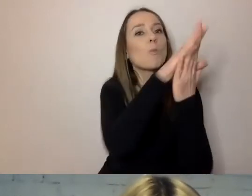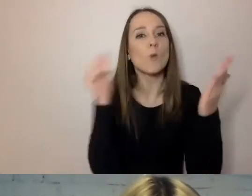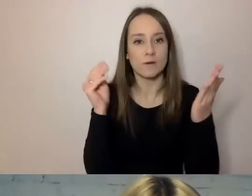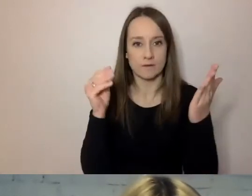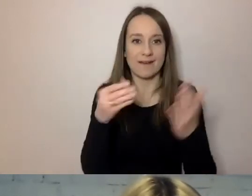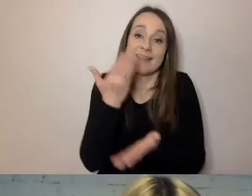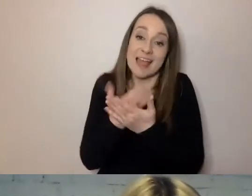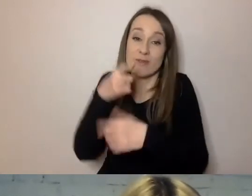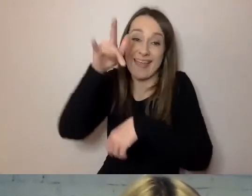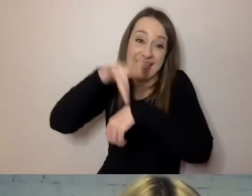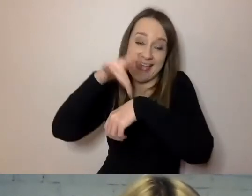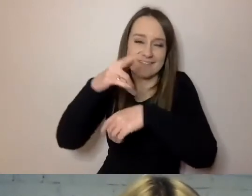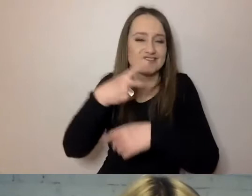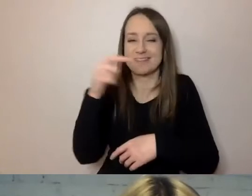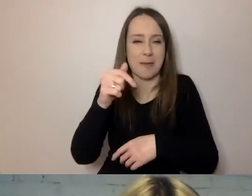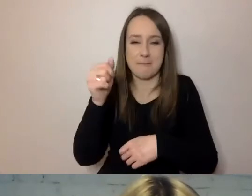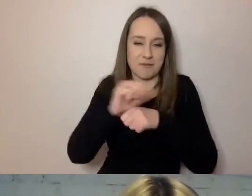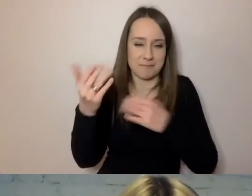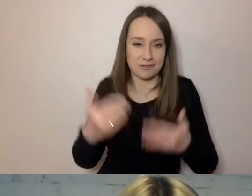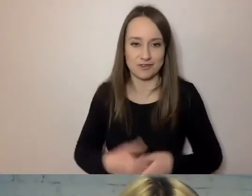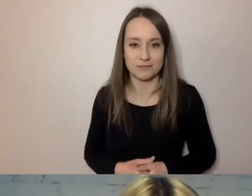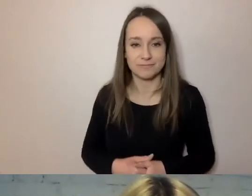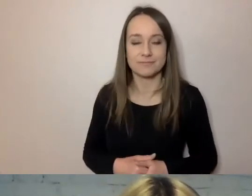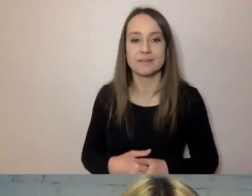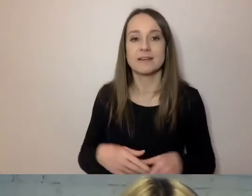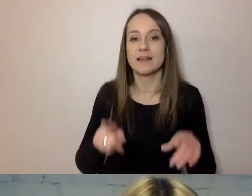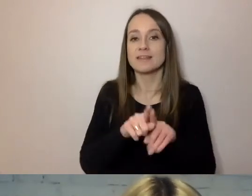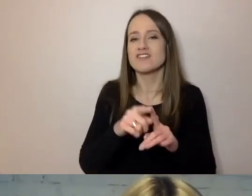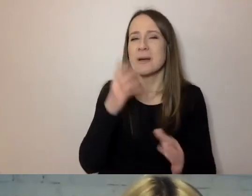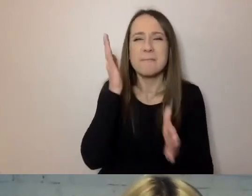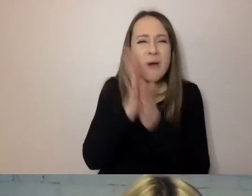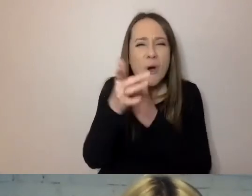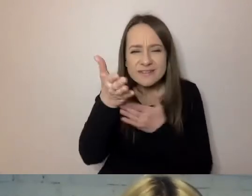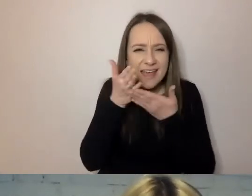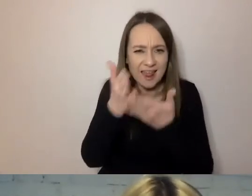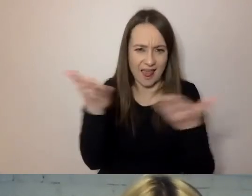Są tu proste porady, proste zalecenia.